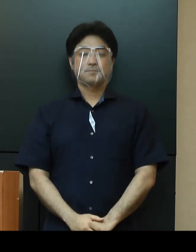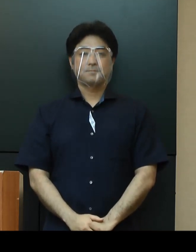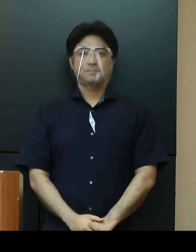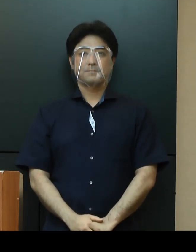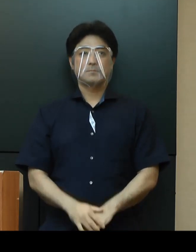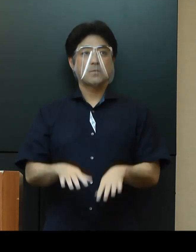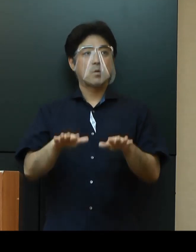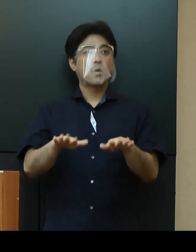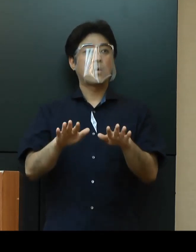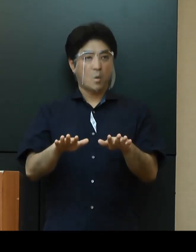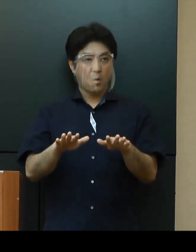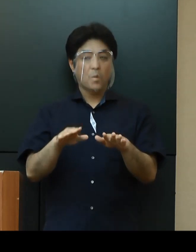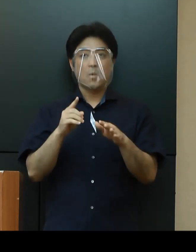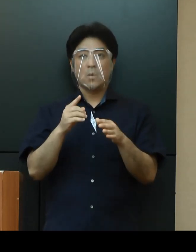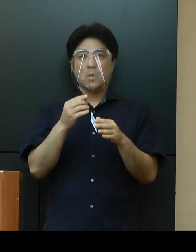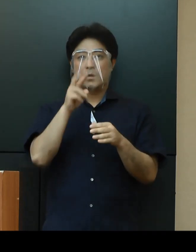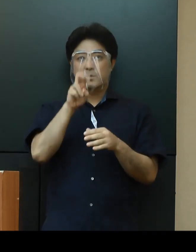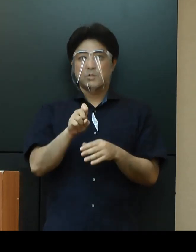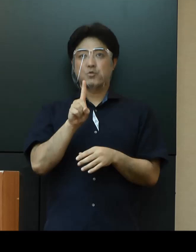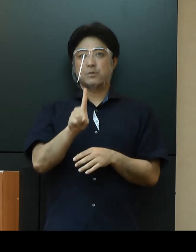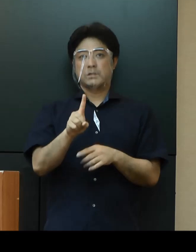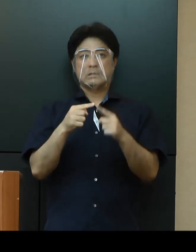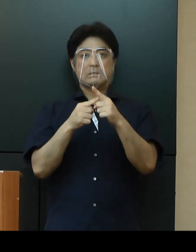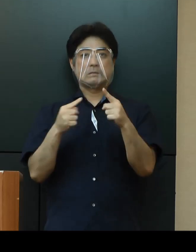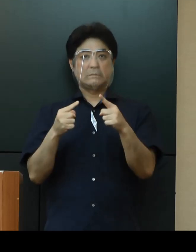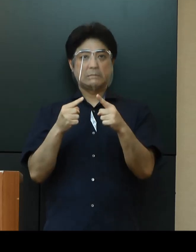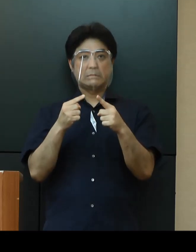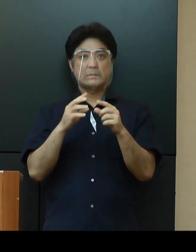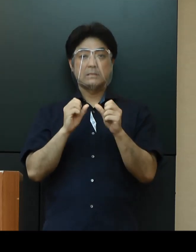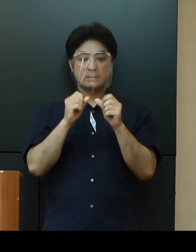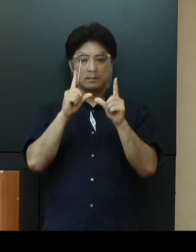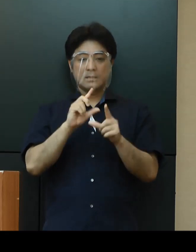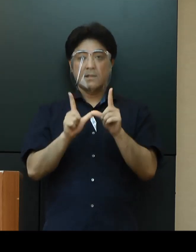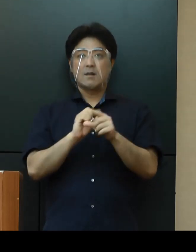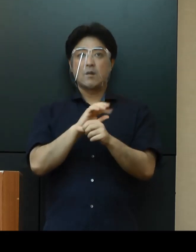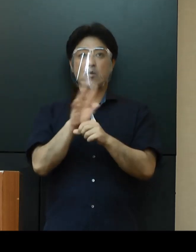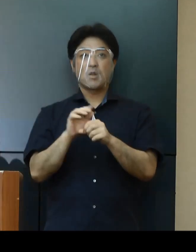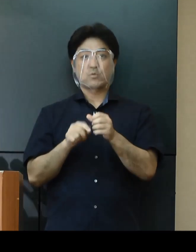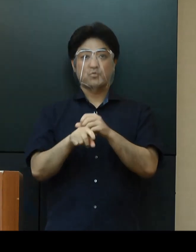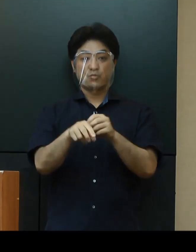本日、新たに21名の新型コロナウイルス感染症の患者が確認されました